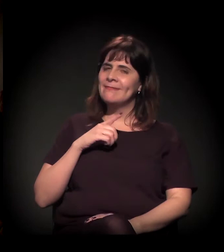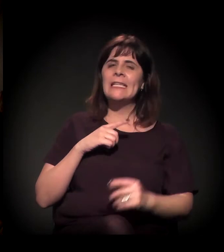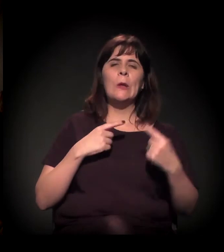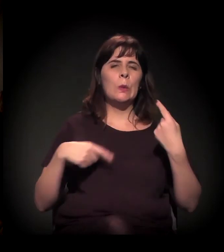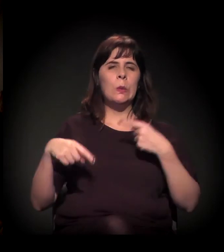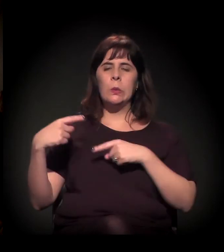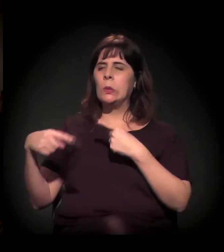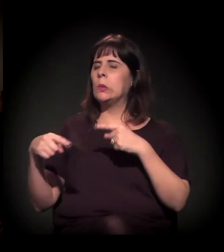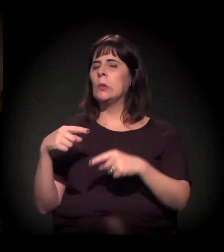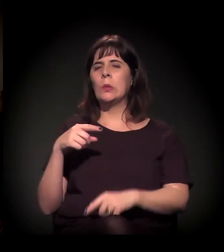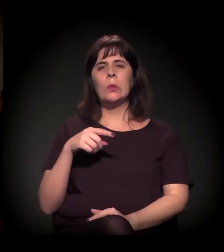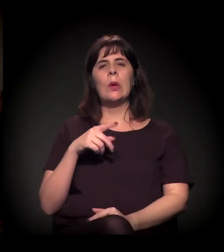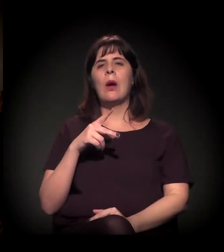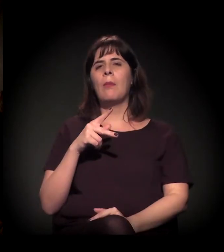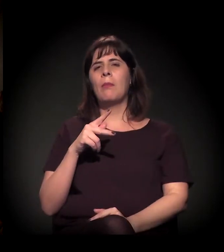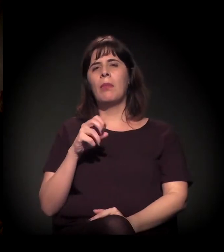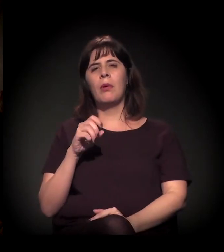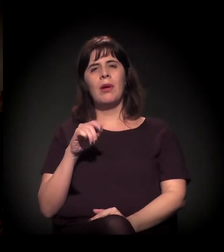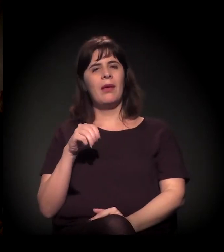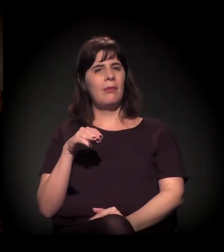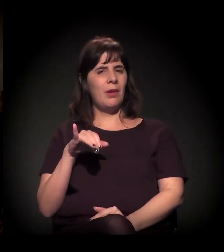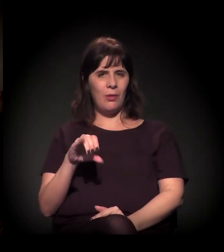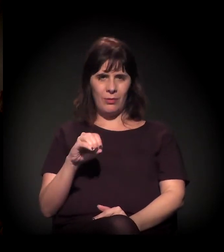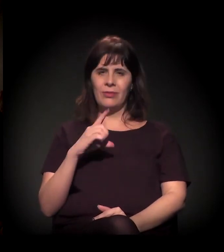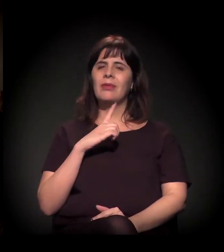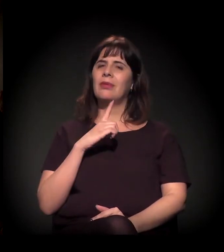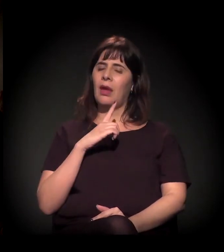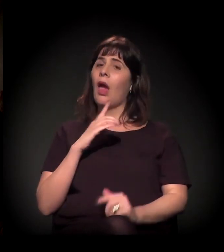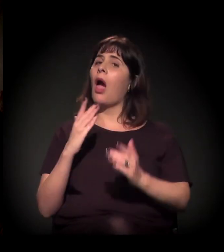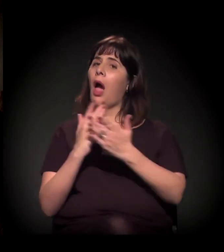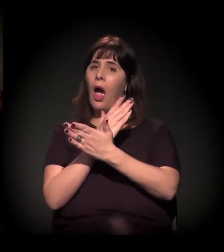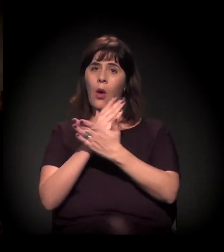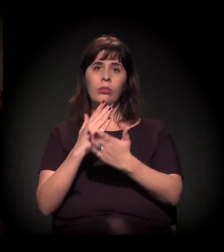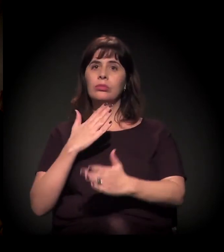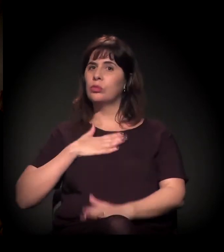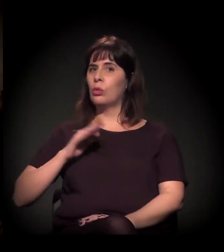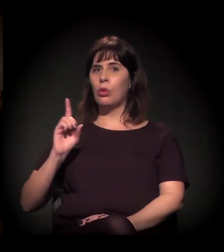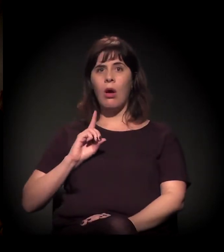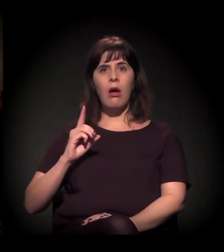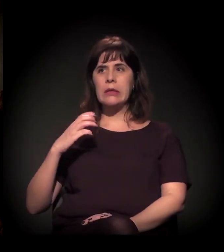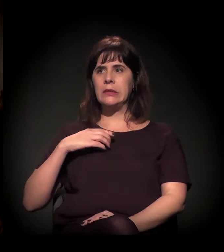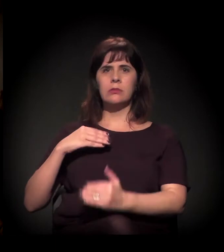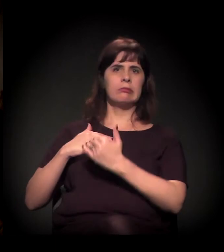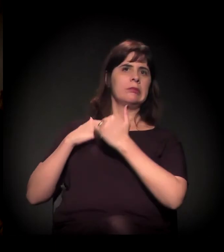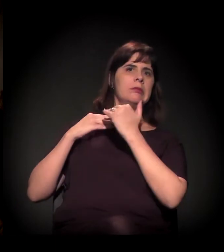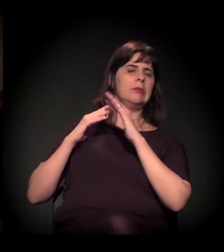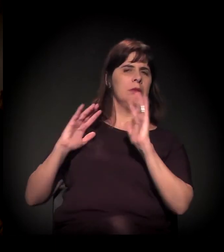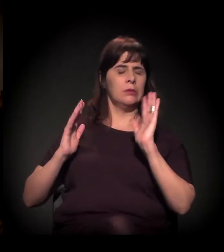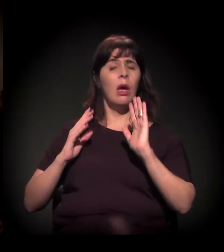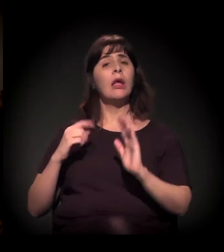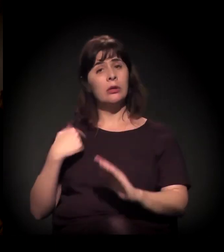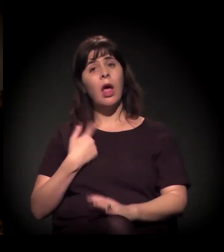Acho que tem muita gente que até se sente ofendida e tudo... Mas tem toda uma questão para a gente usar essa palavra.